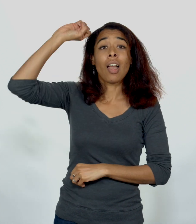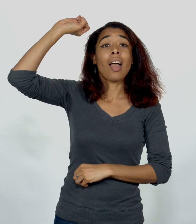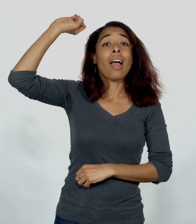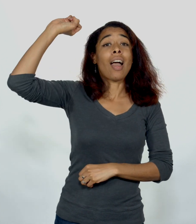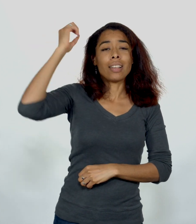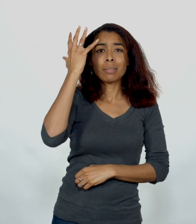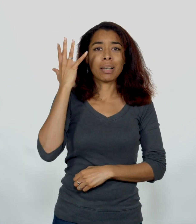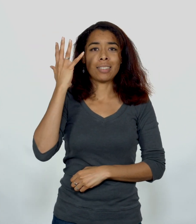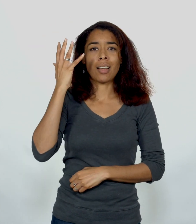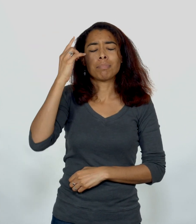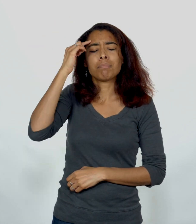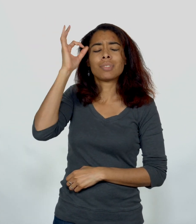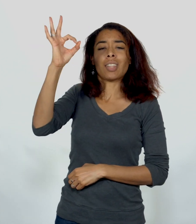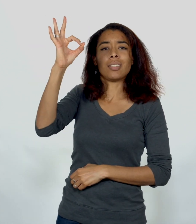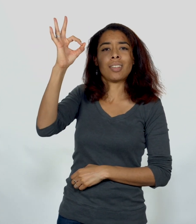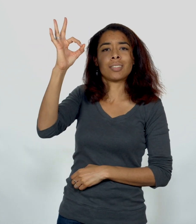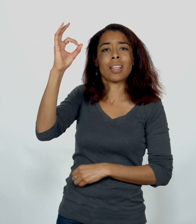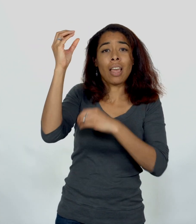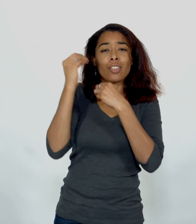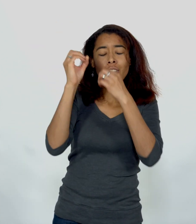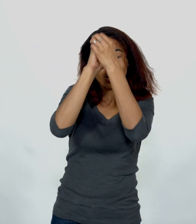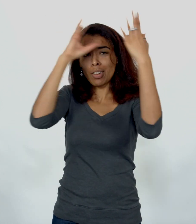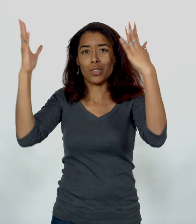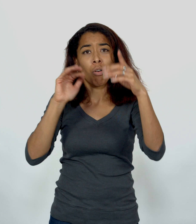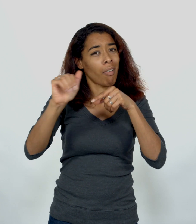Saint-Esprit Sagesse